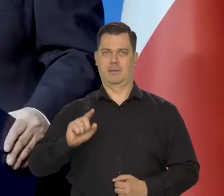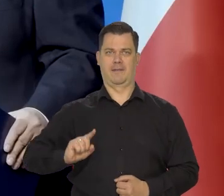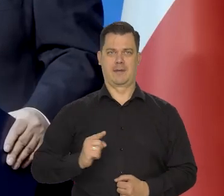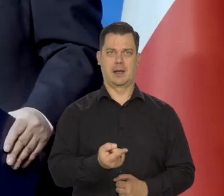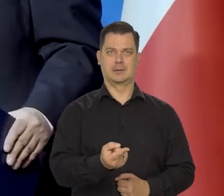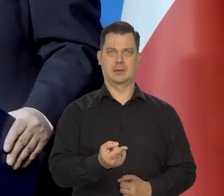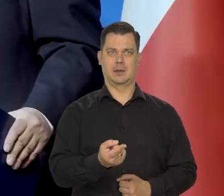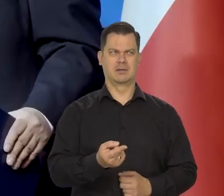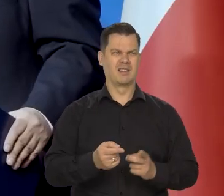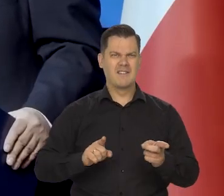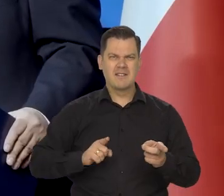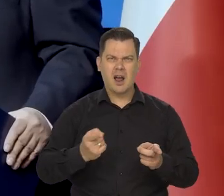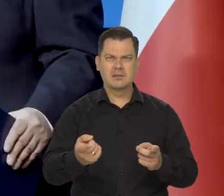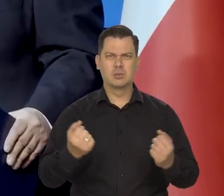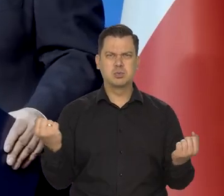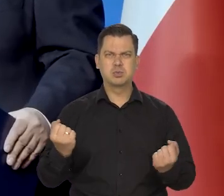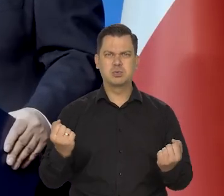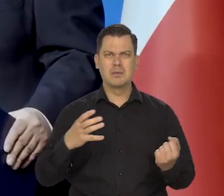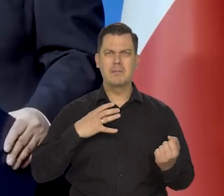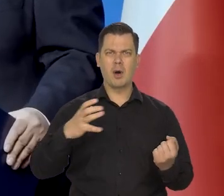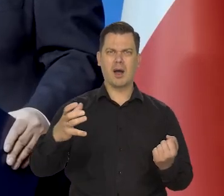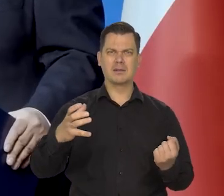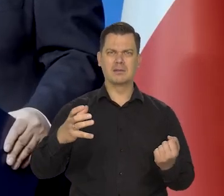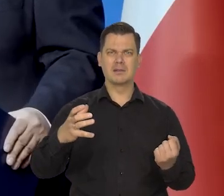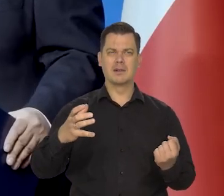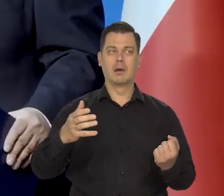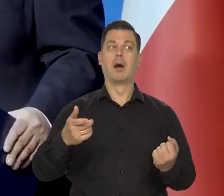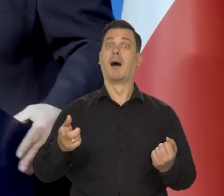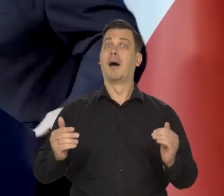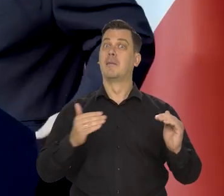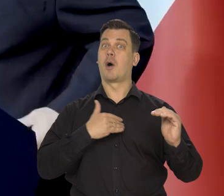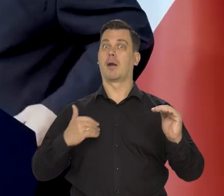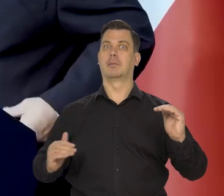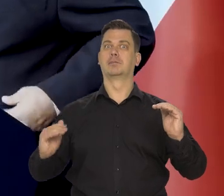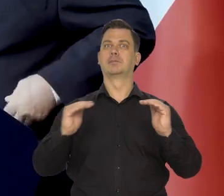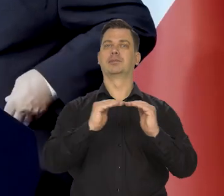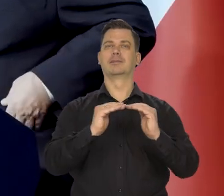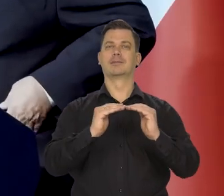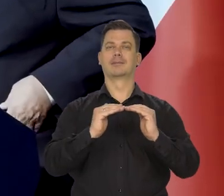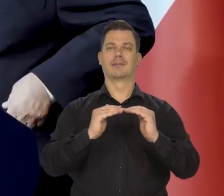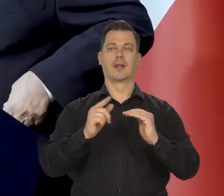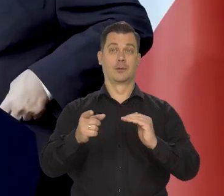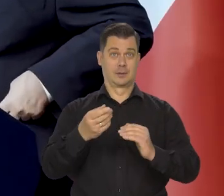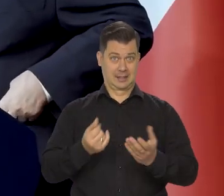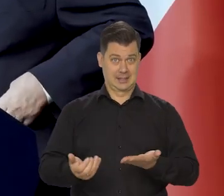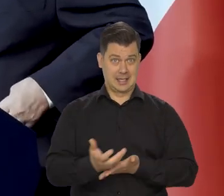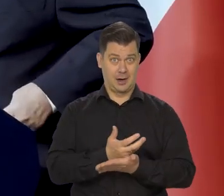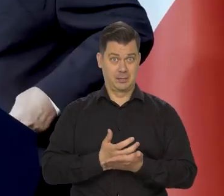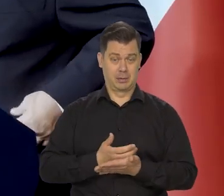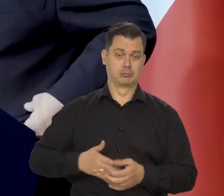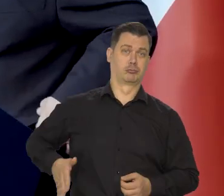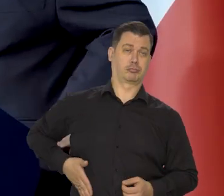czyli kraju no jednego z kilku najbogatszych krajów na świecie. Oczywiście nie zamożności w ogóle, bo zasoby polskich rodzin.